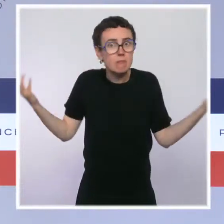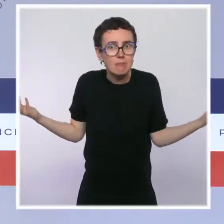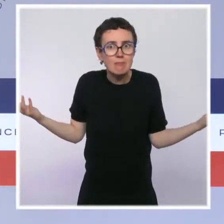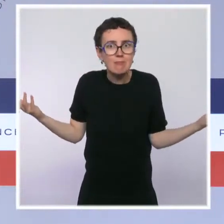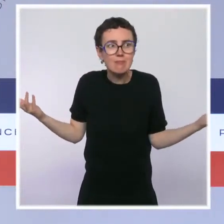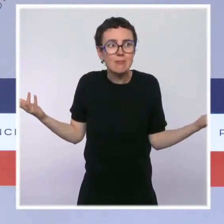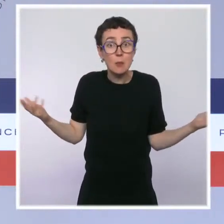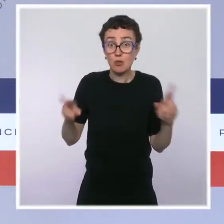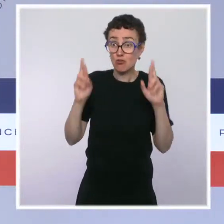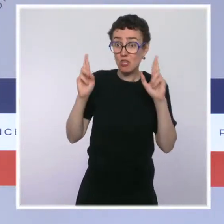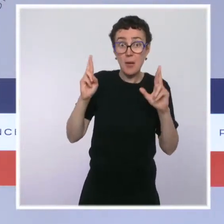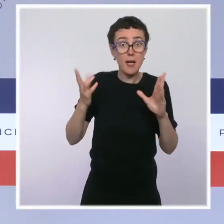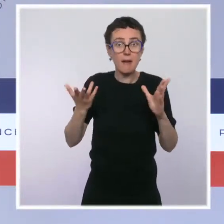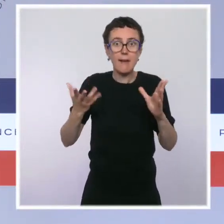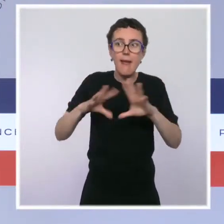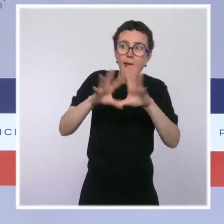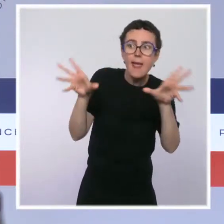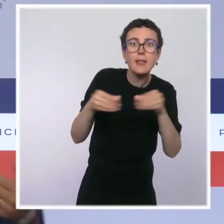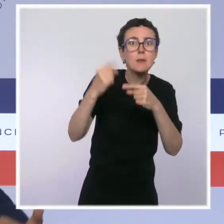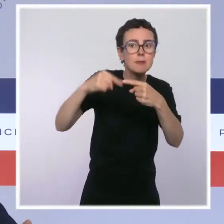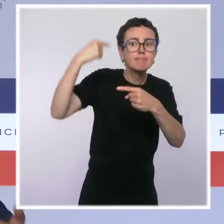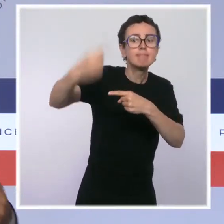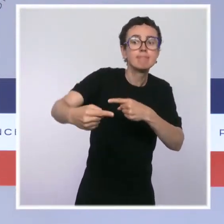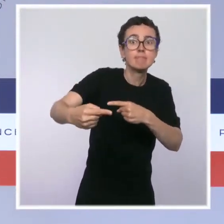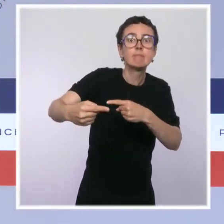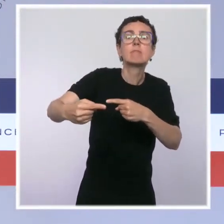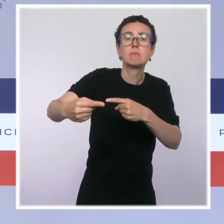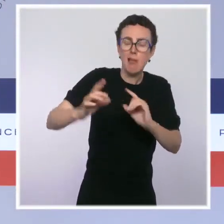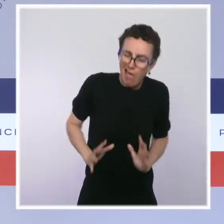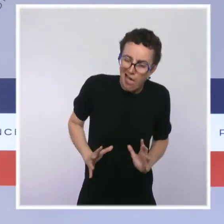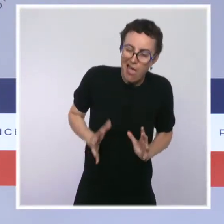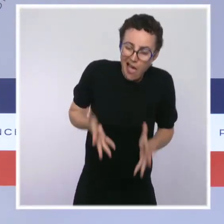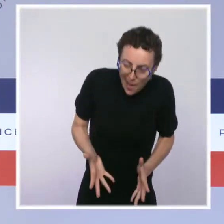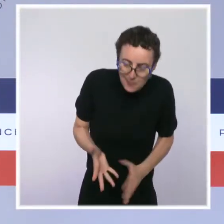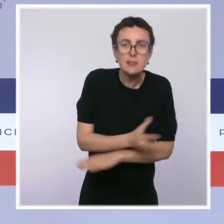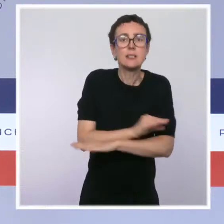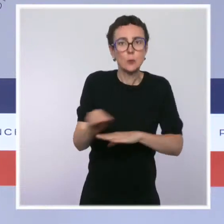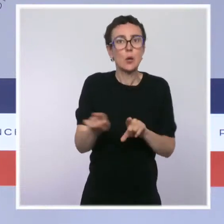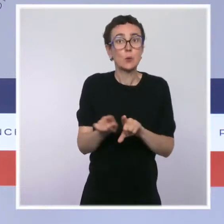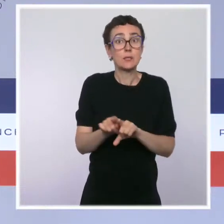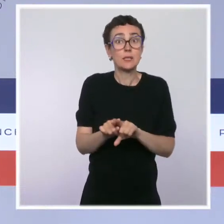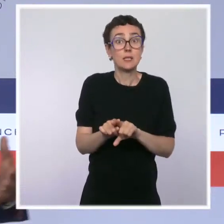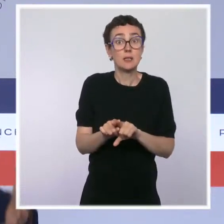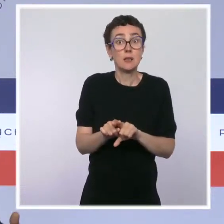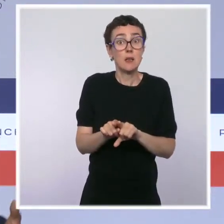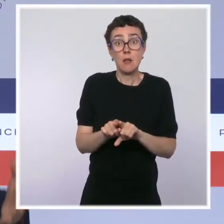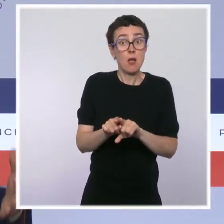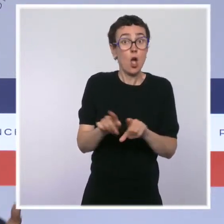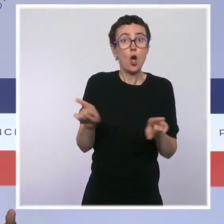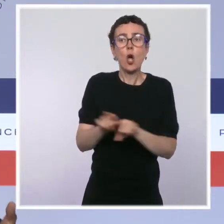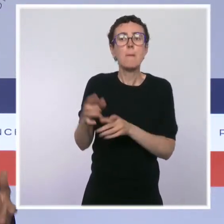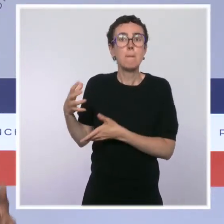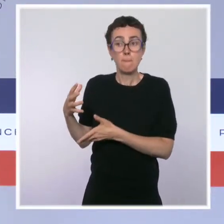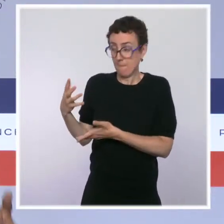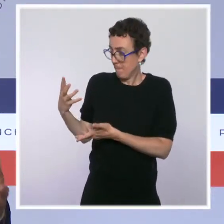en tout cas je l'espère, ils auront à coeur de s'engager sur ce sujet de la sécurité. Ils disposeront pour cela d'un projet de loi qui aura été adopté